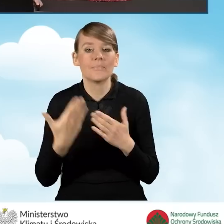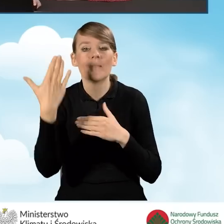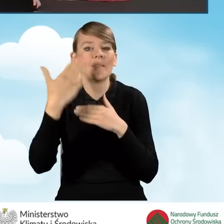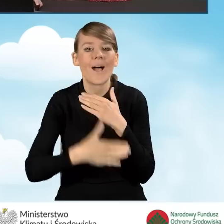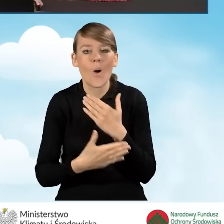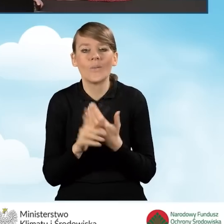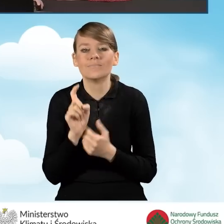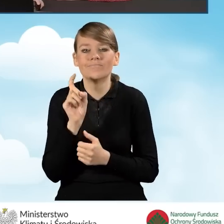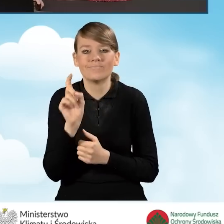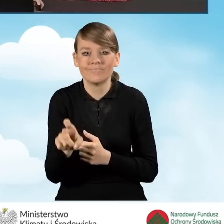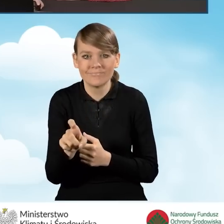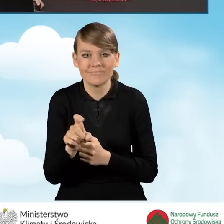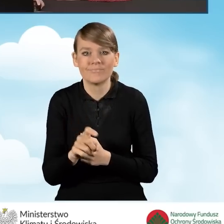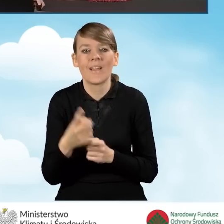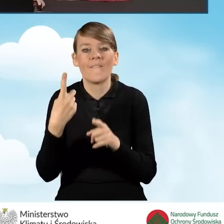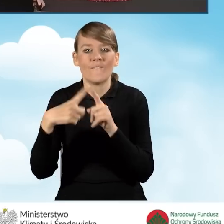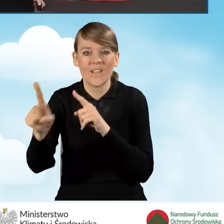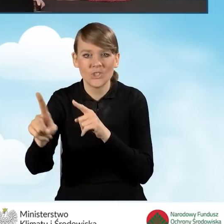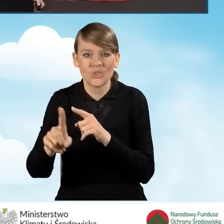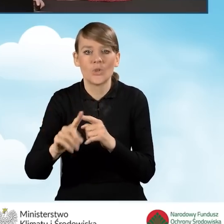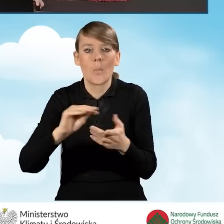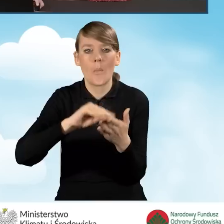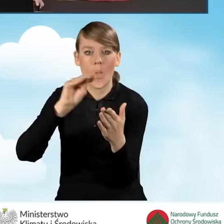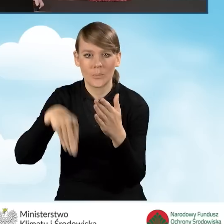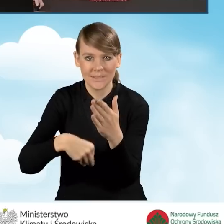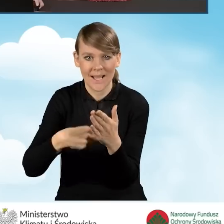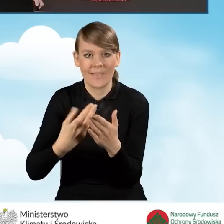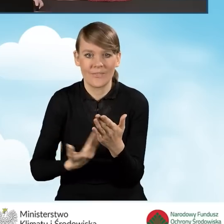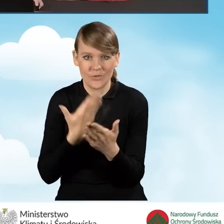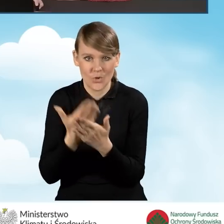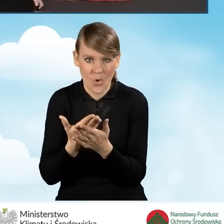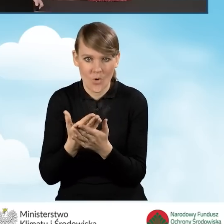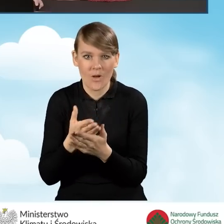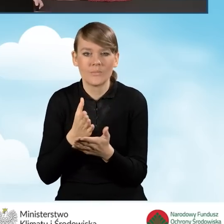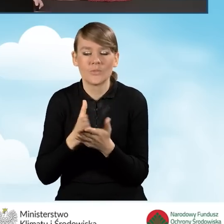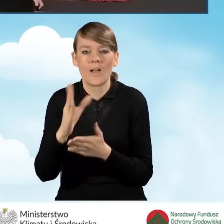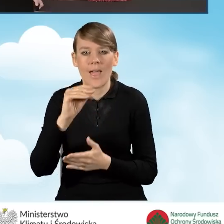kliknąć przycisk wyślij podpisaną wersję wniosku do funduszu przez serwis ePUAP.